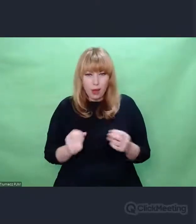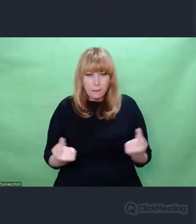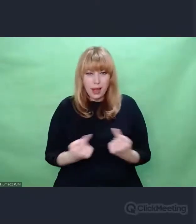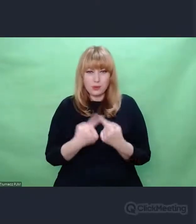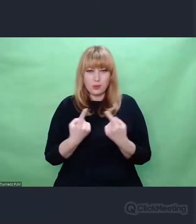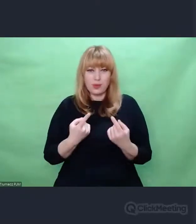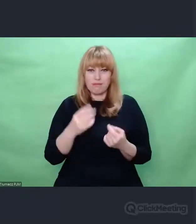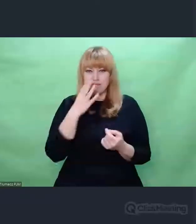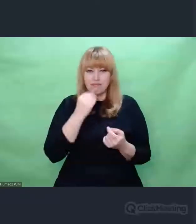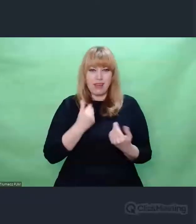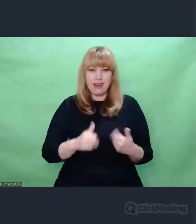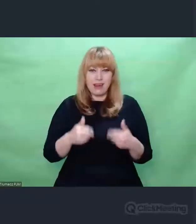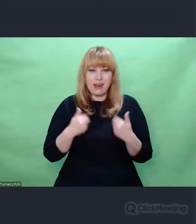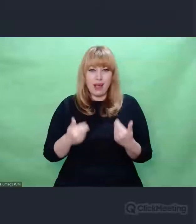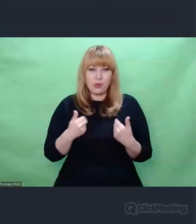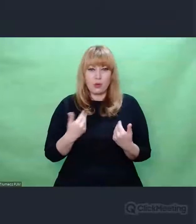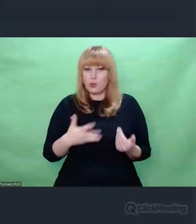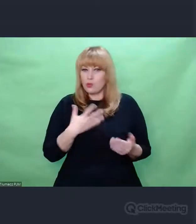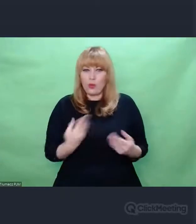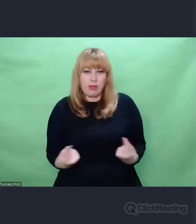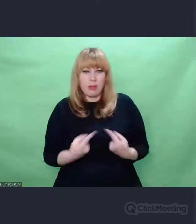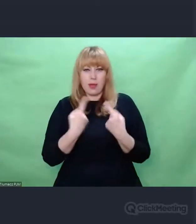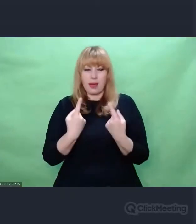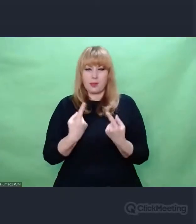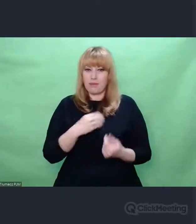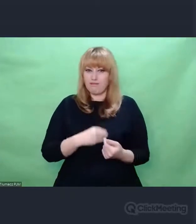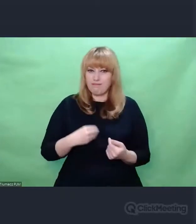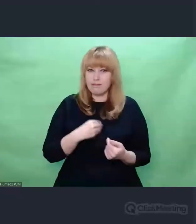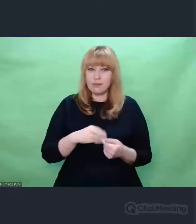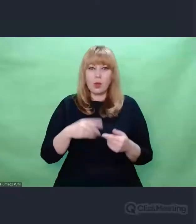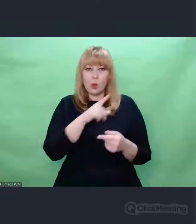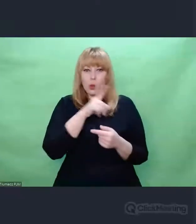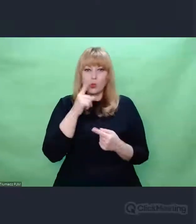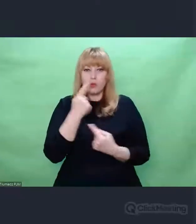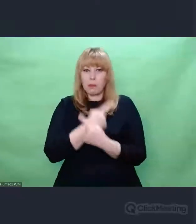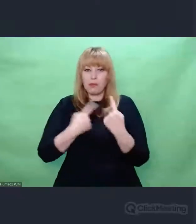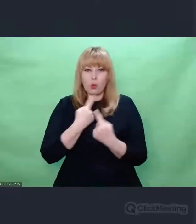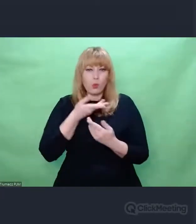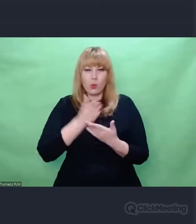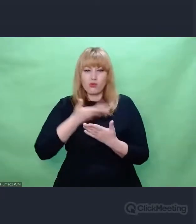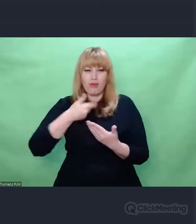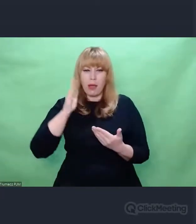Wspominam o tym i podkreślam to dlatego, że